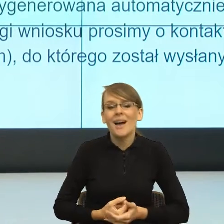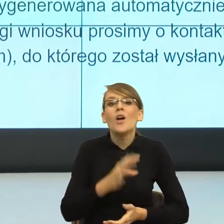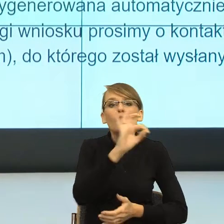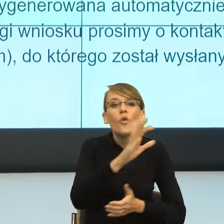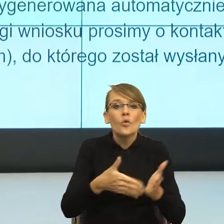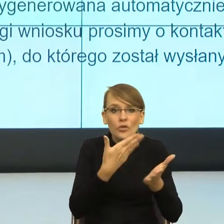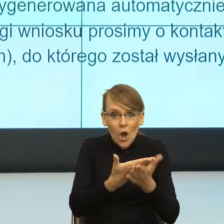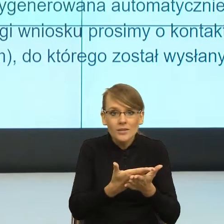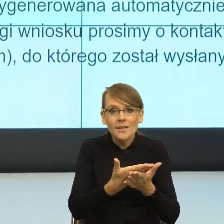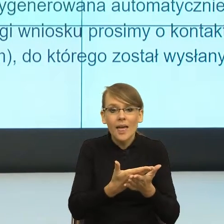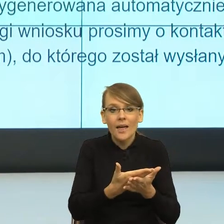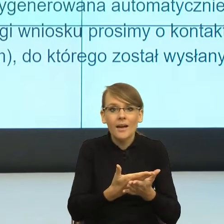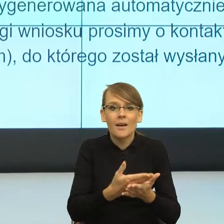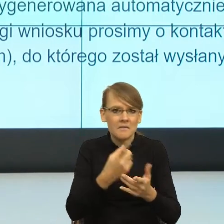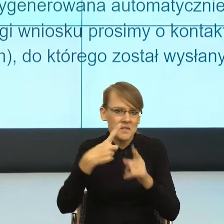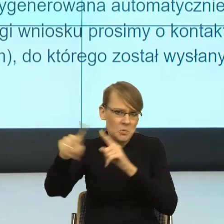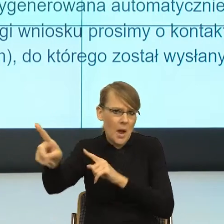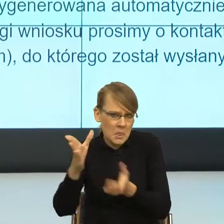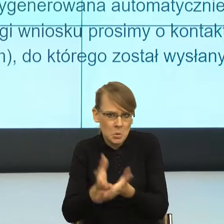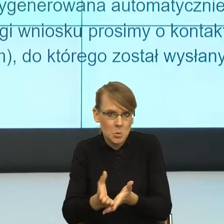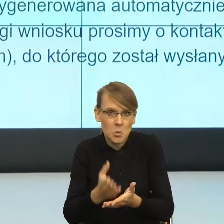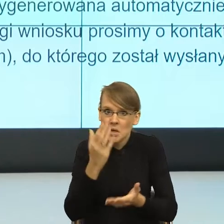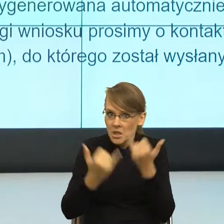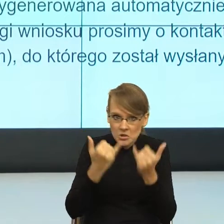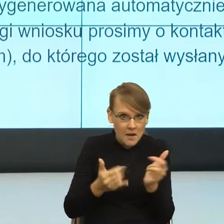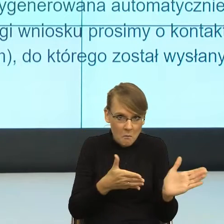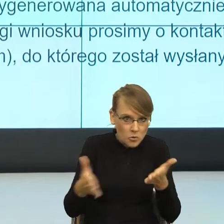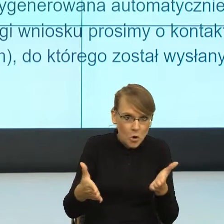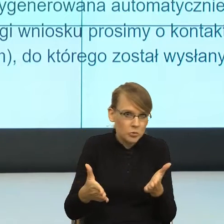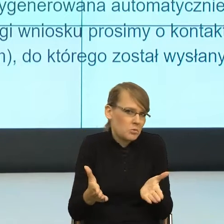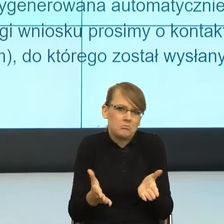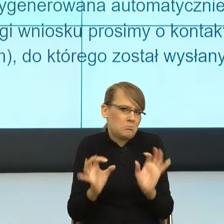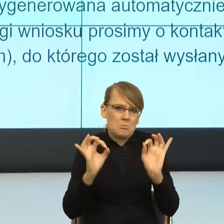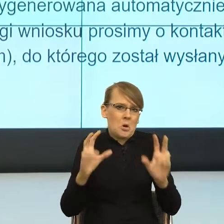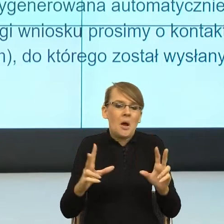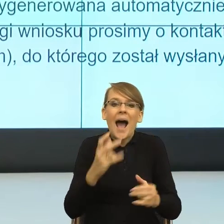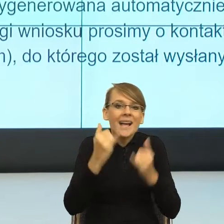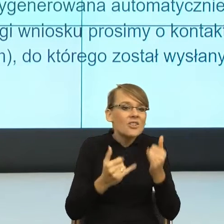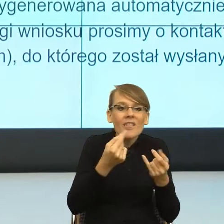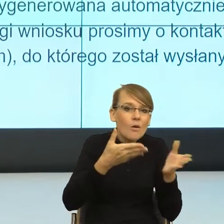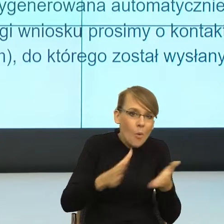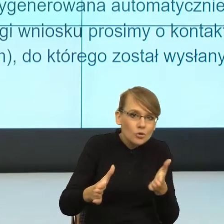że jeżeli będzie wszystko w porządku, to nic nie musisz robić, a jak będzie nie w porządku, to przechodzimy na papierową formę komunikacji.